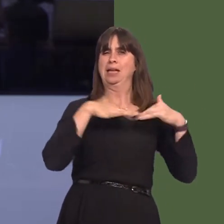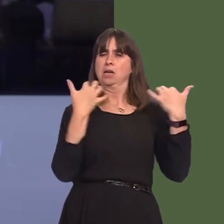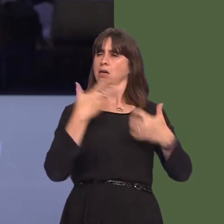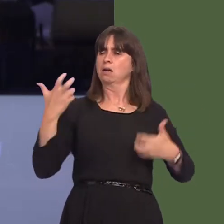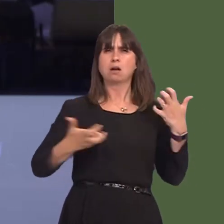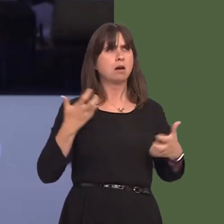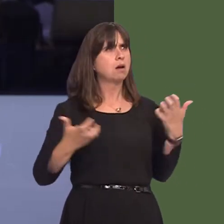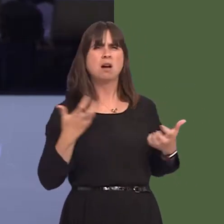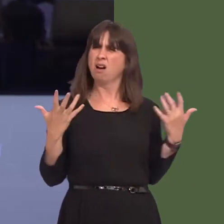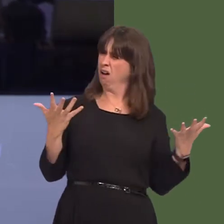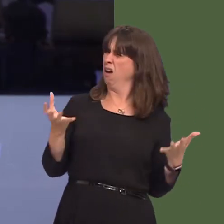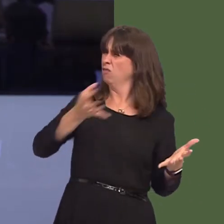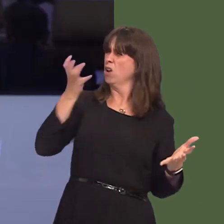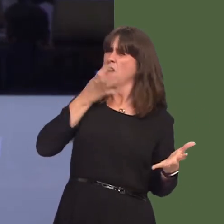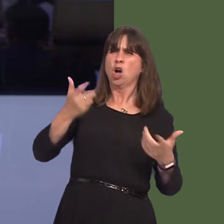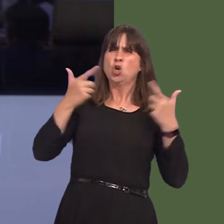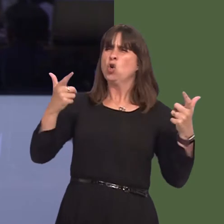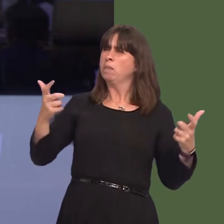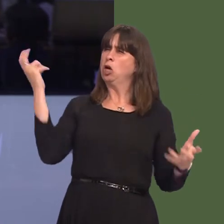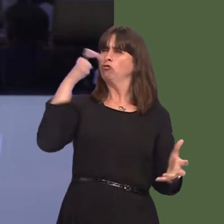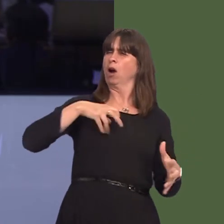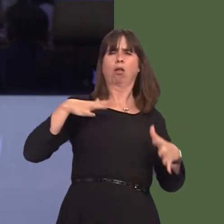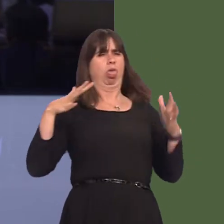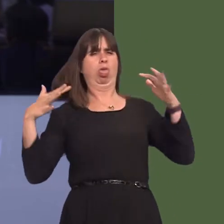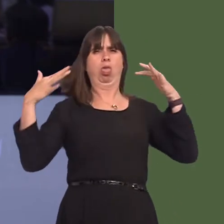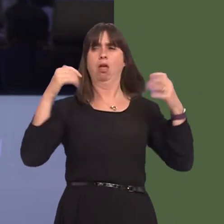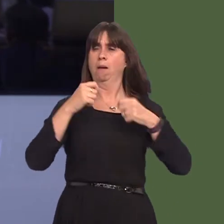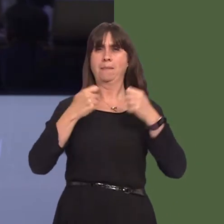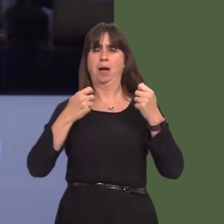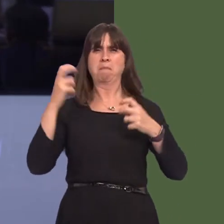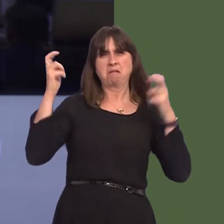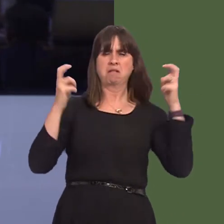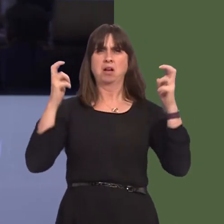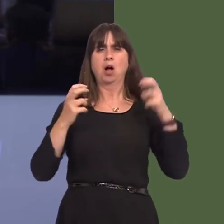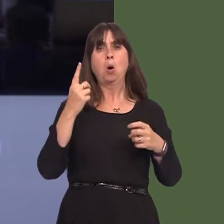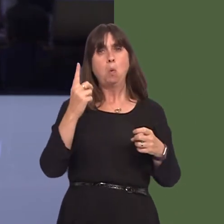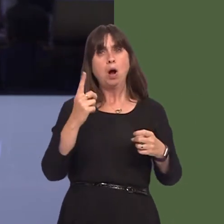of drunk people spoiling games for other fans, which concluded that 87 per cent were being